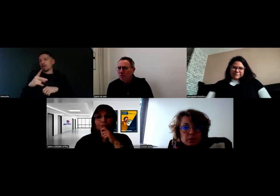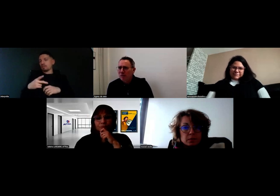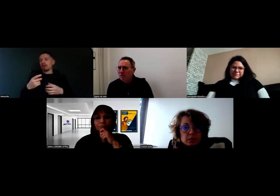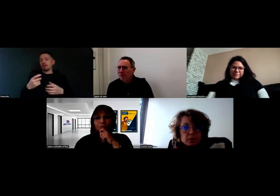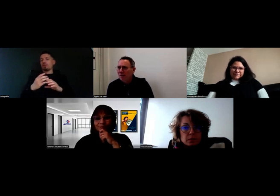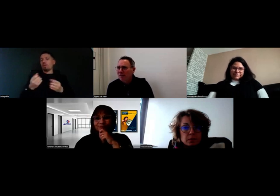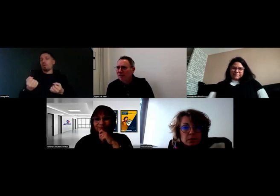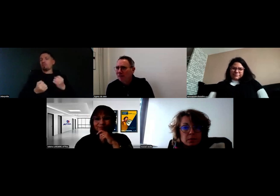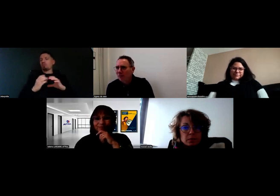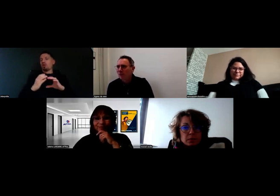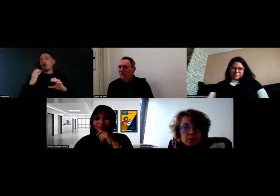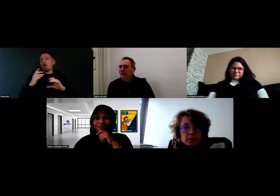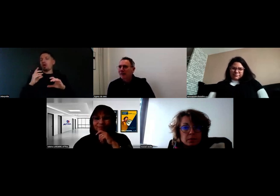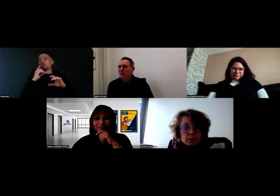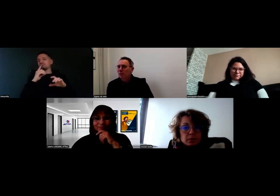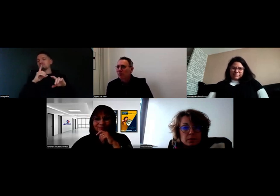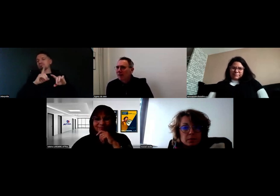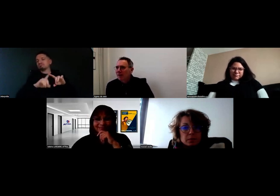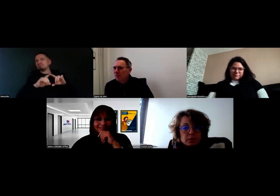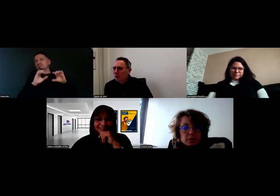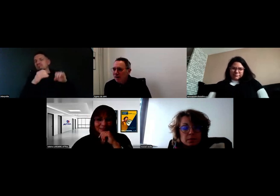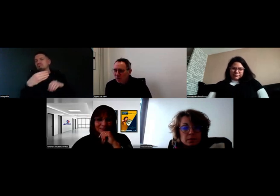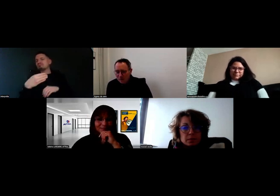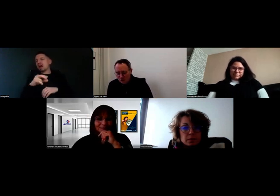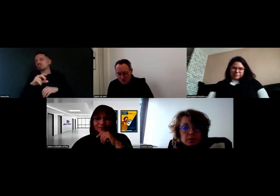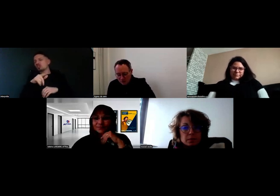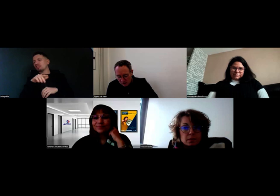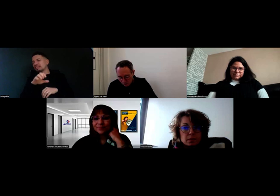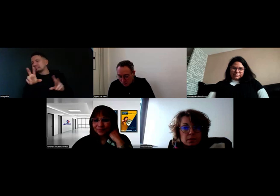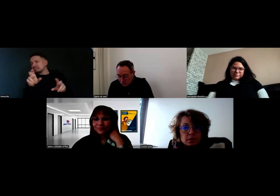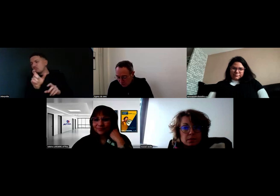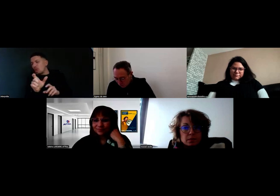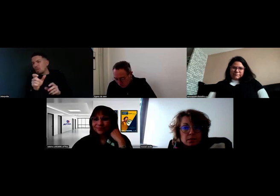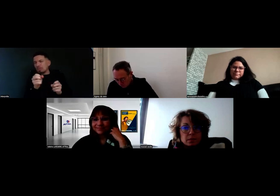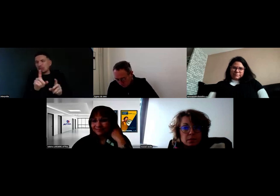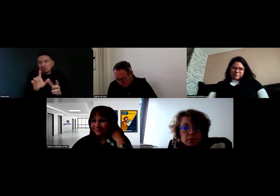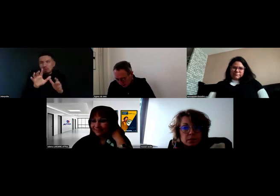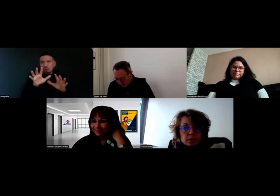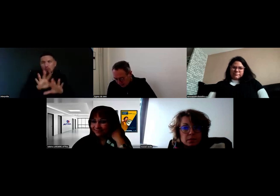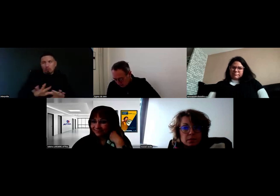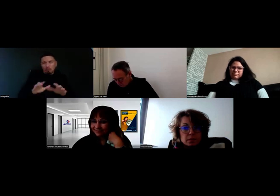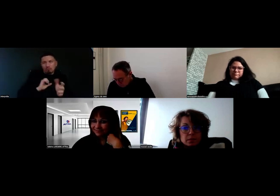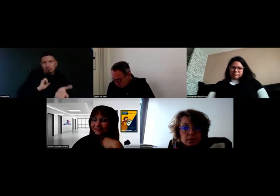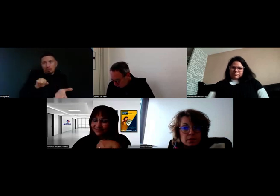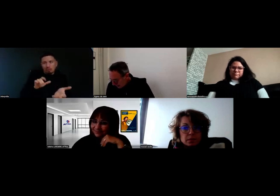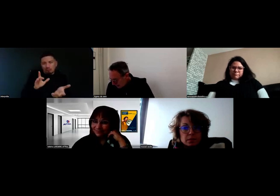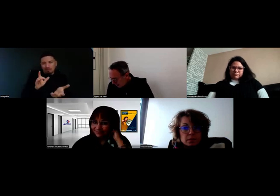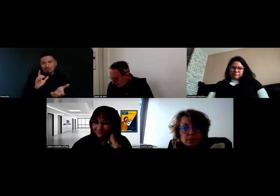Alors, je ne suis pas sûr des titres exactement, Mme Roussel ou Mme Lardière, vous pourrez peut-être me corriger.